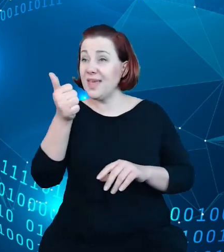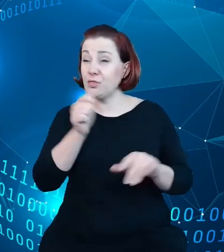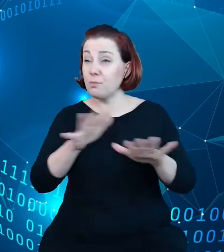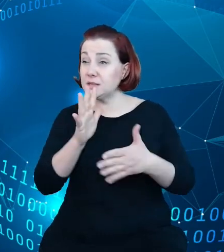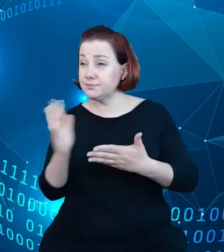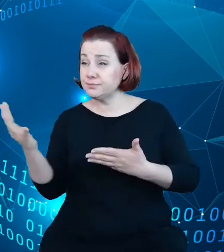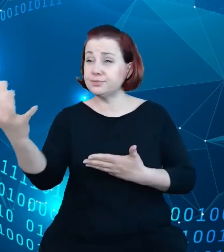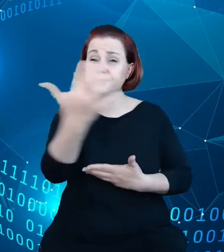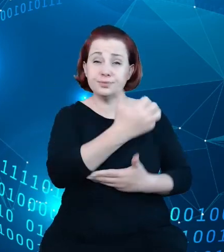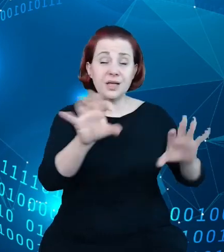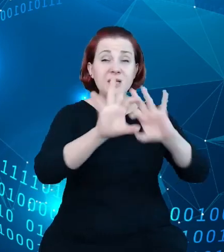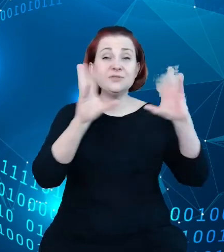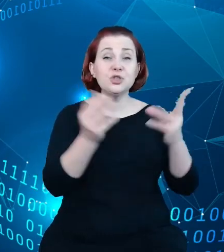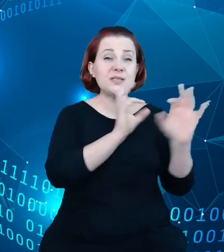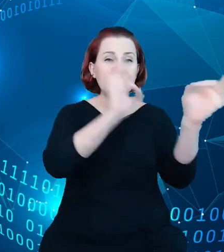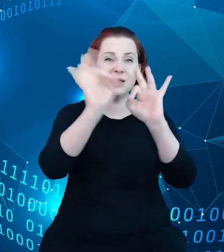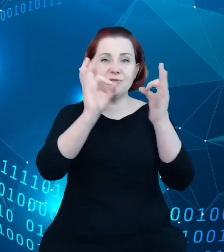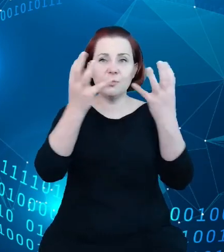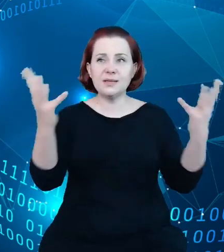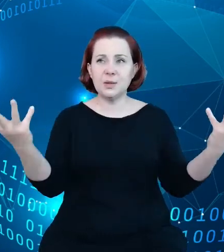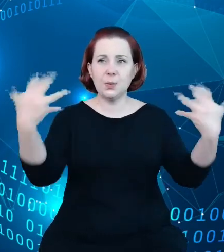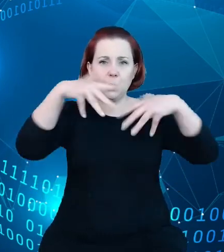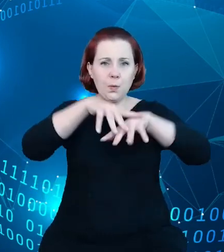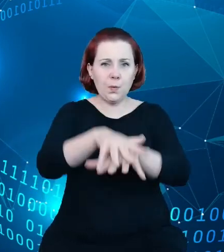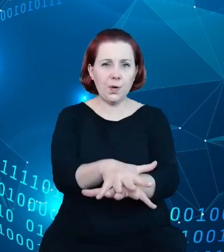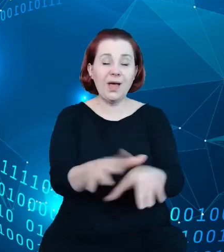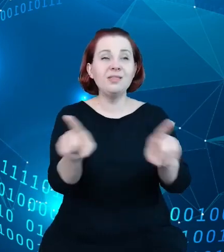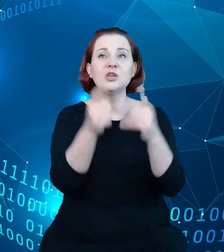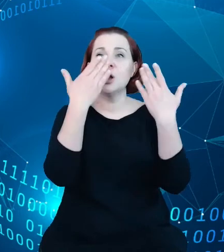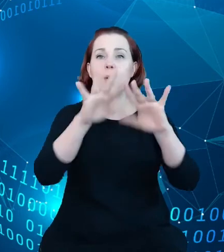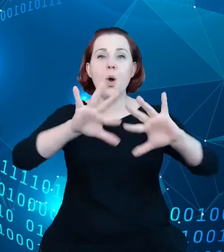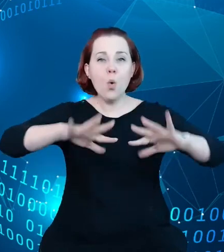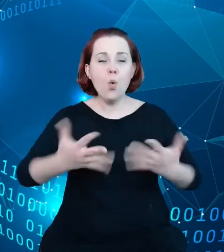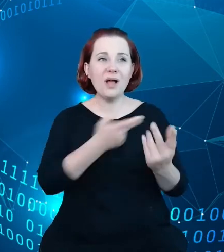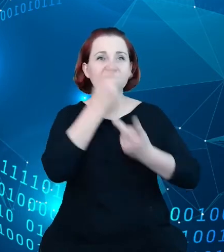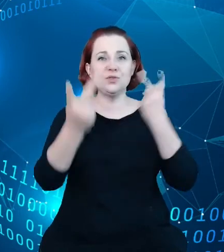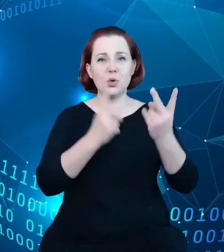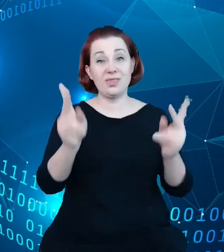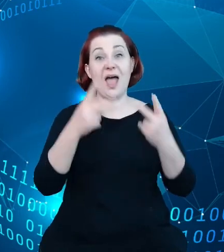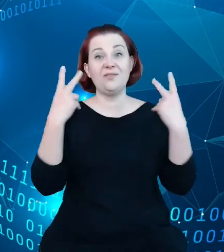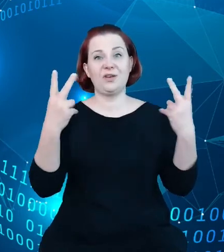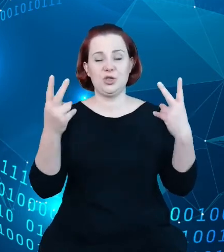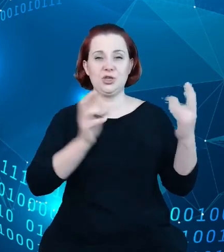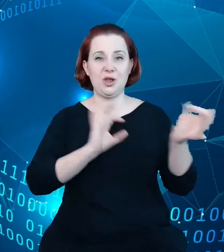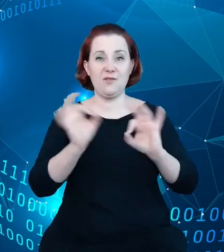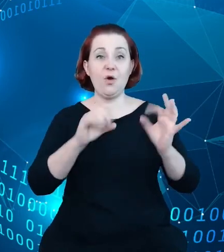jakiś sposób i pokaże, i ułatwi wyszukanie tych najważniejszych informacji. Ten rejestr państwowy miał być nie tylko sam takim